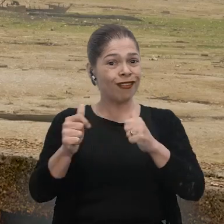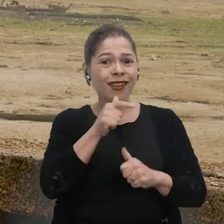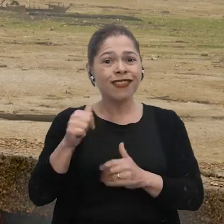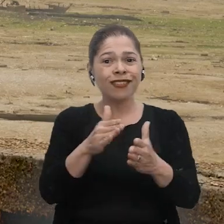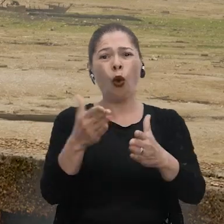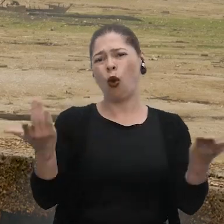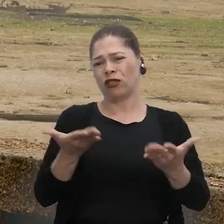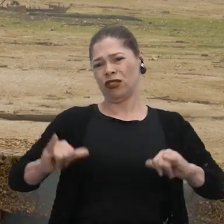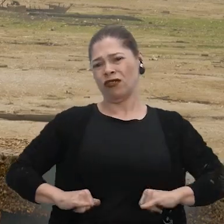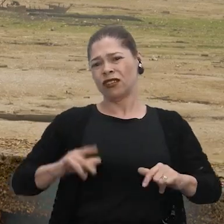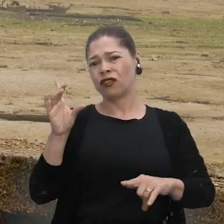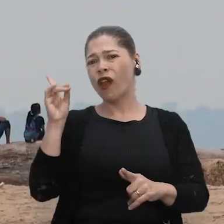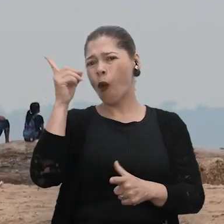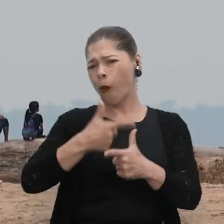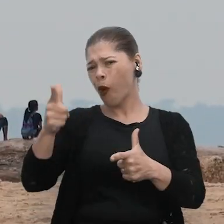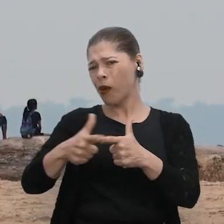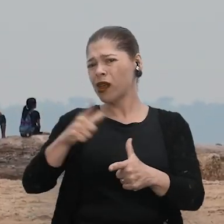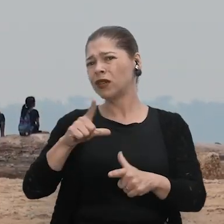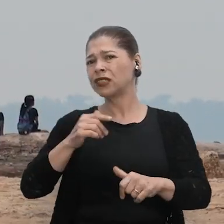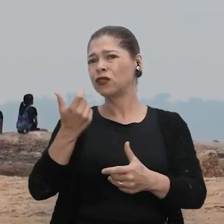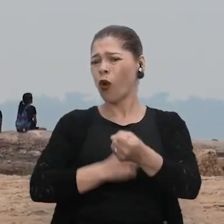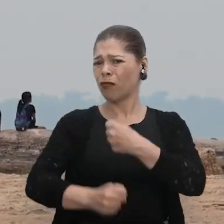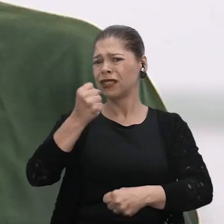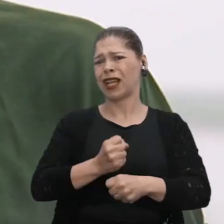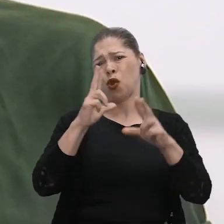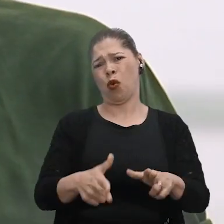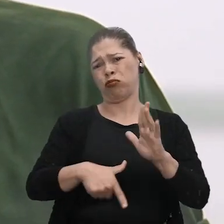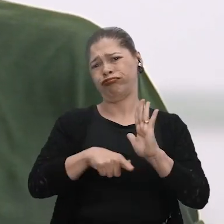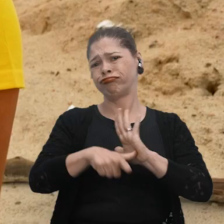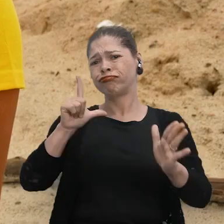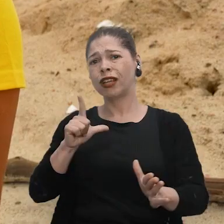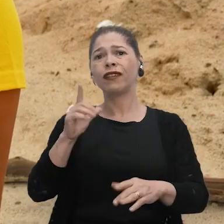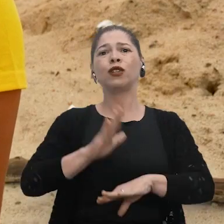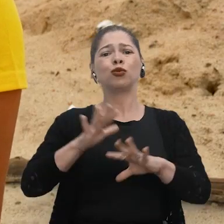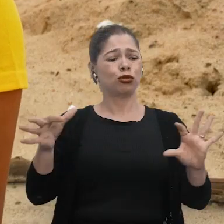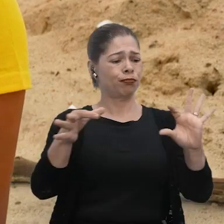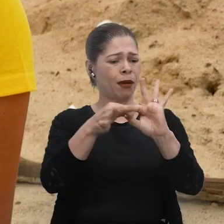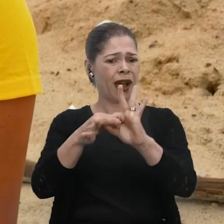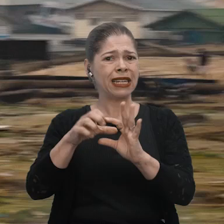Pra que hoje a gente não pudesse passar por esse mesmo problema que a gente enfrentou ano passado. Eu acho que tudo está interligado, né?